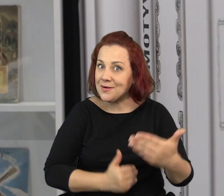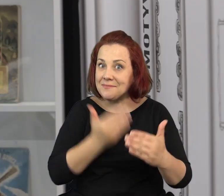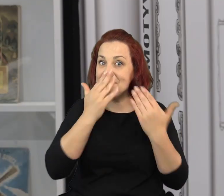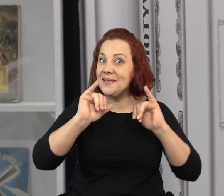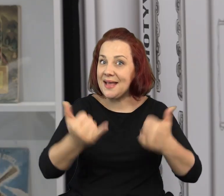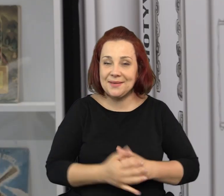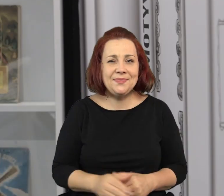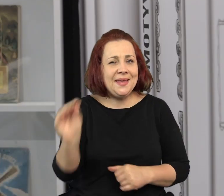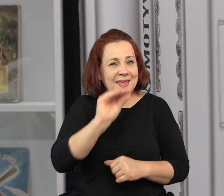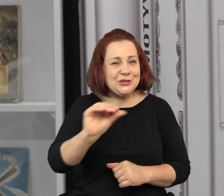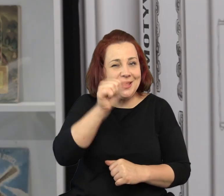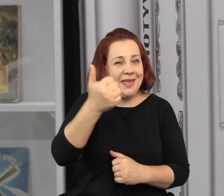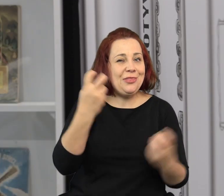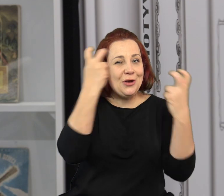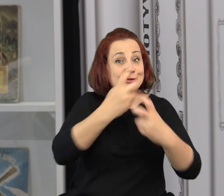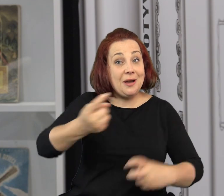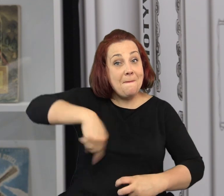Zachęcam do śledzenia naszego programu.